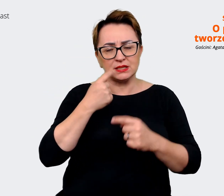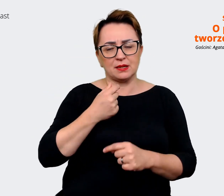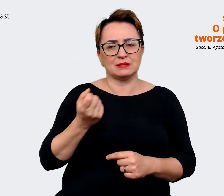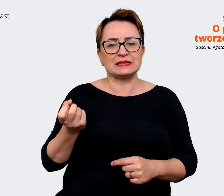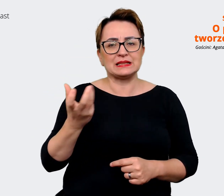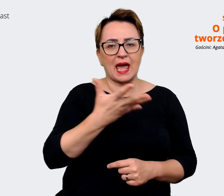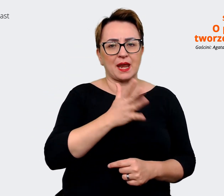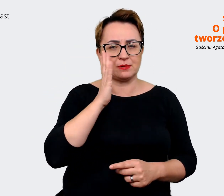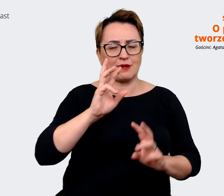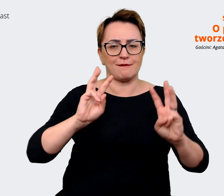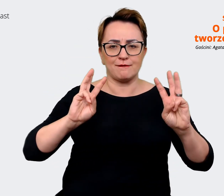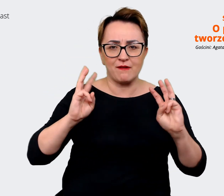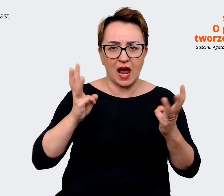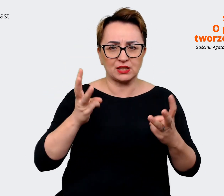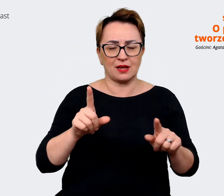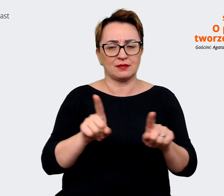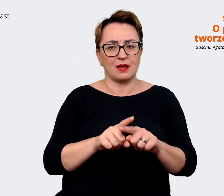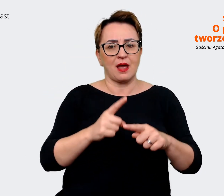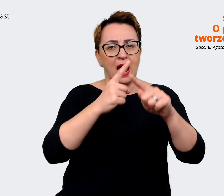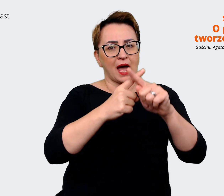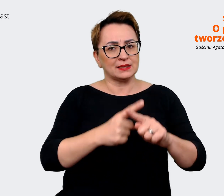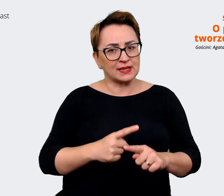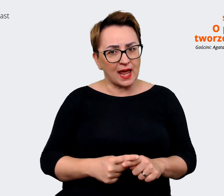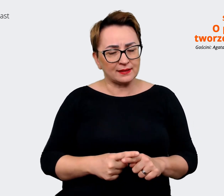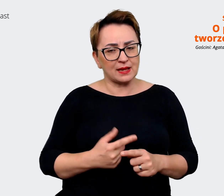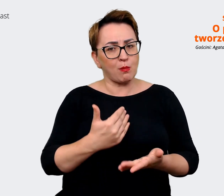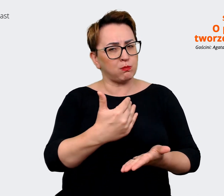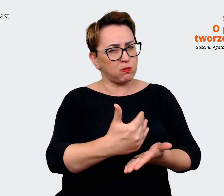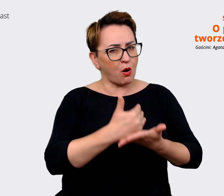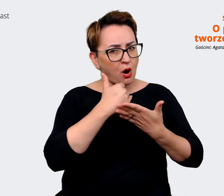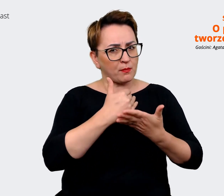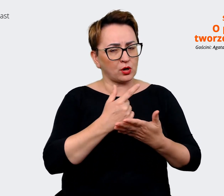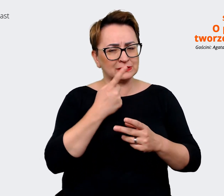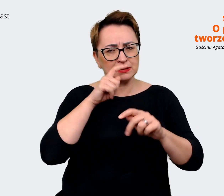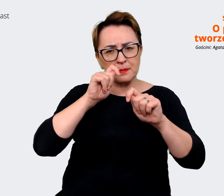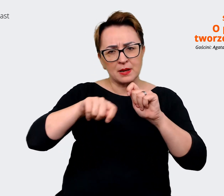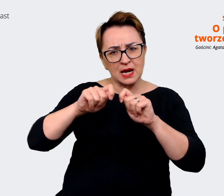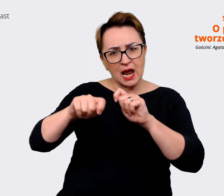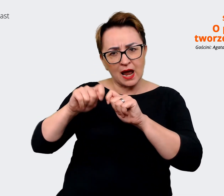myślę o jakiejś ankiecie, która by pomogła nam zweryfikować, na ile to,